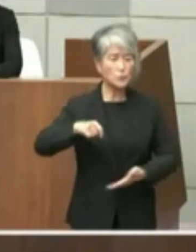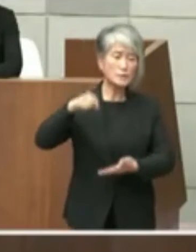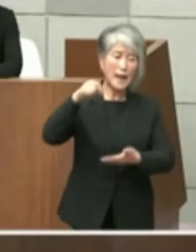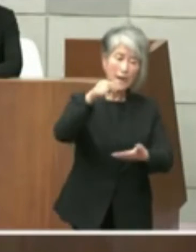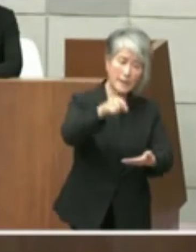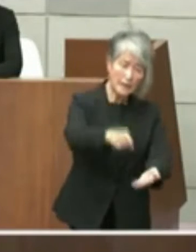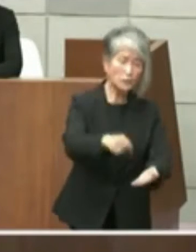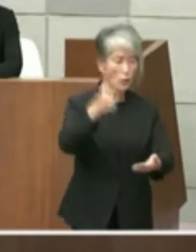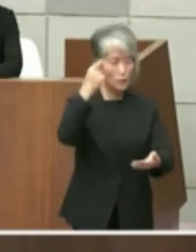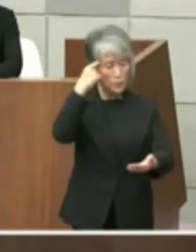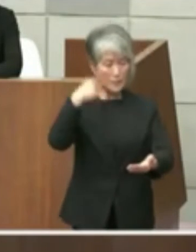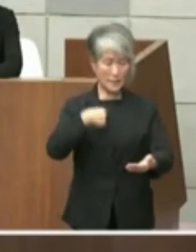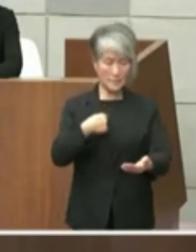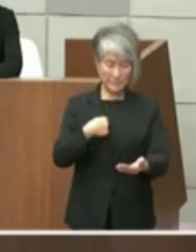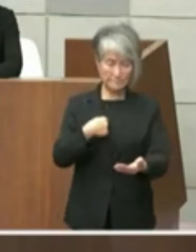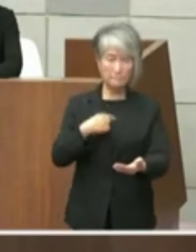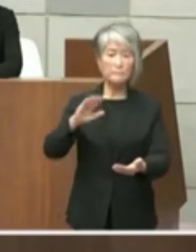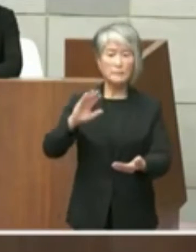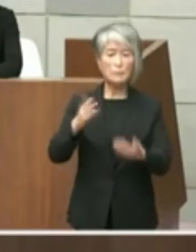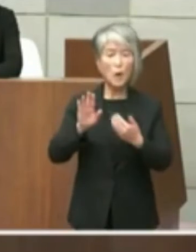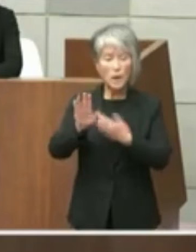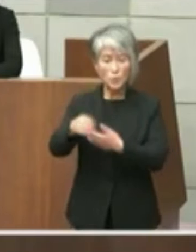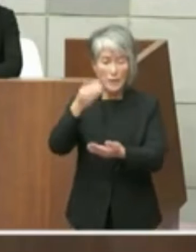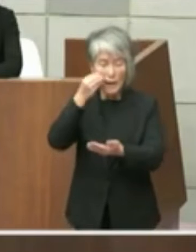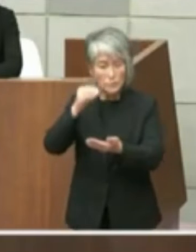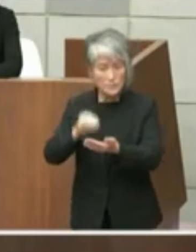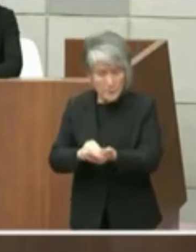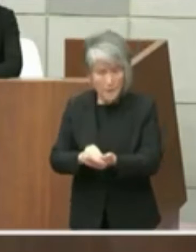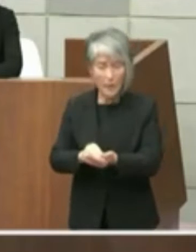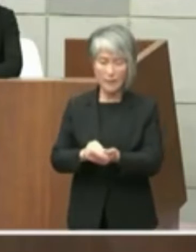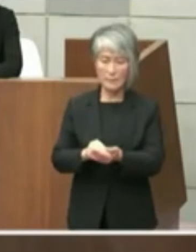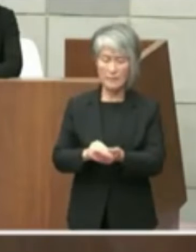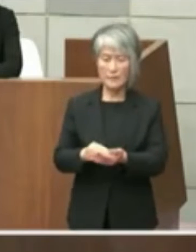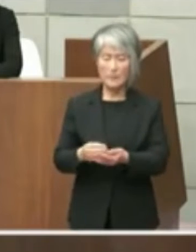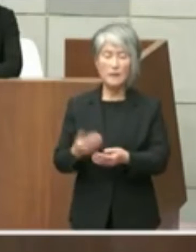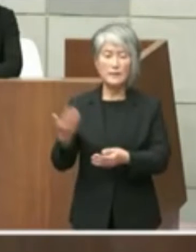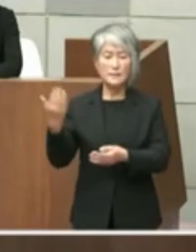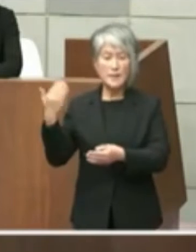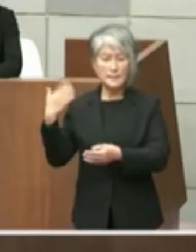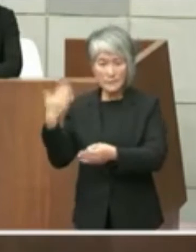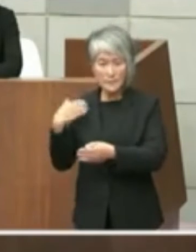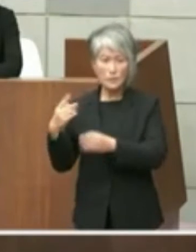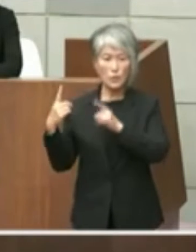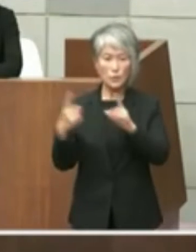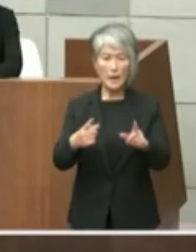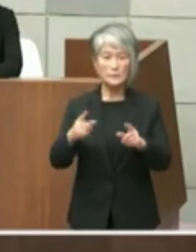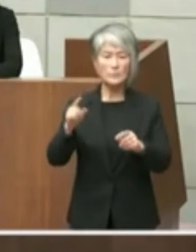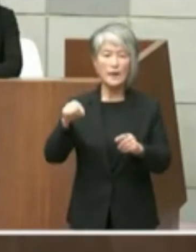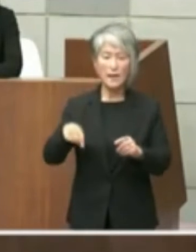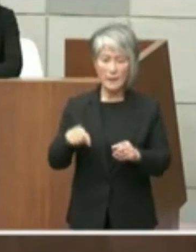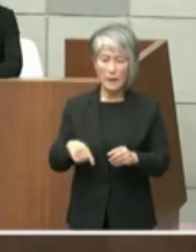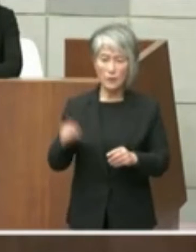おりましたが実はあの後で確認したところ 戦盾のとたちの答弁の中でこの資料を議員